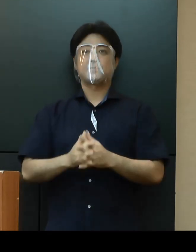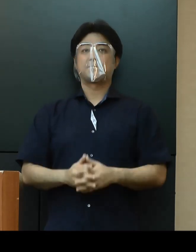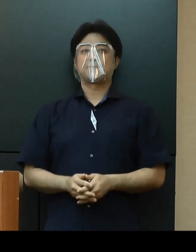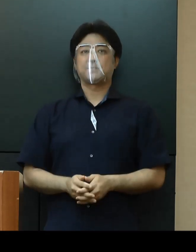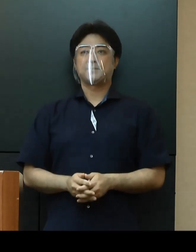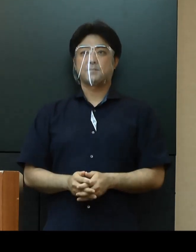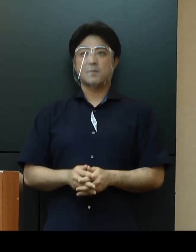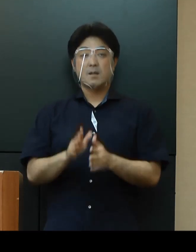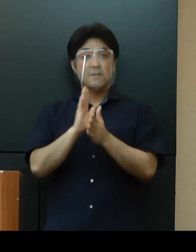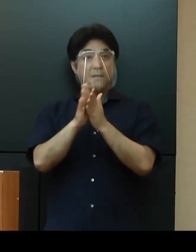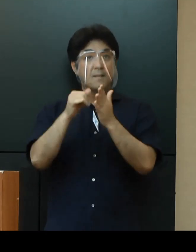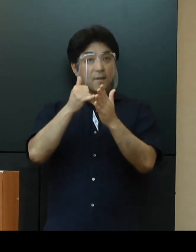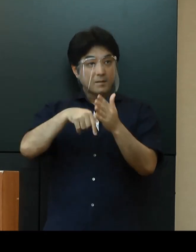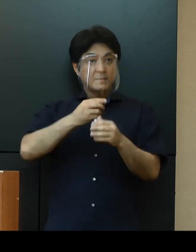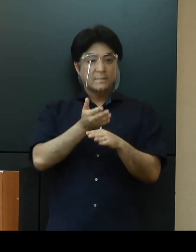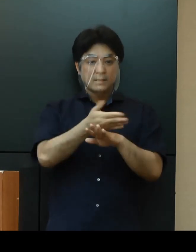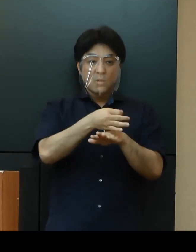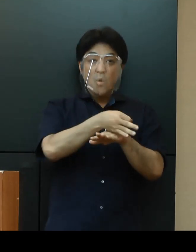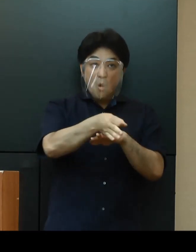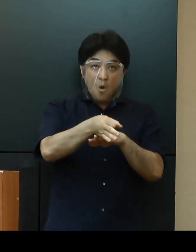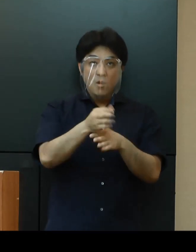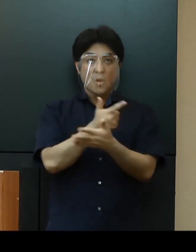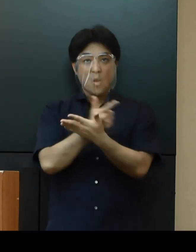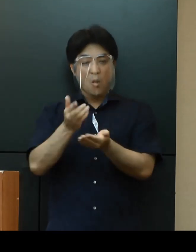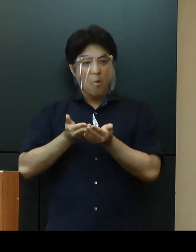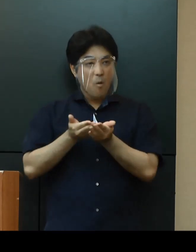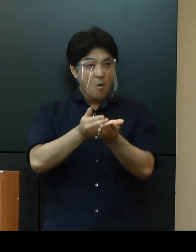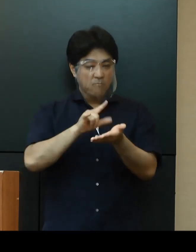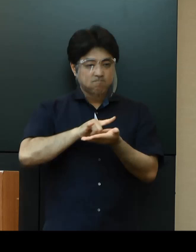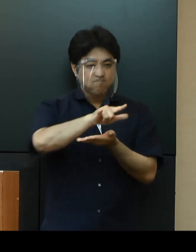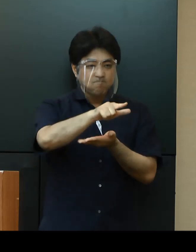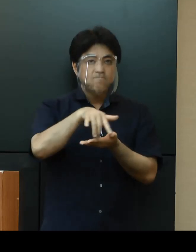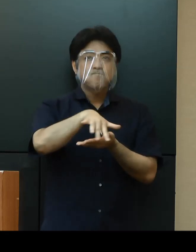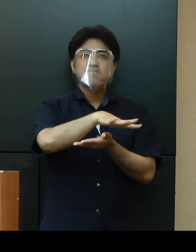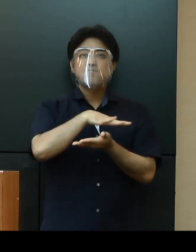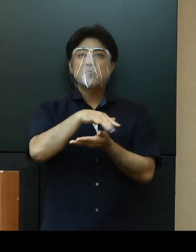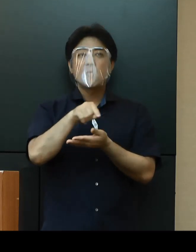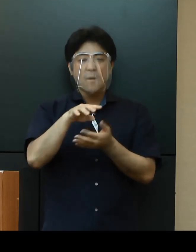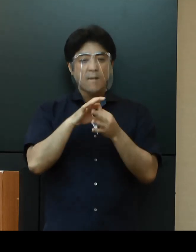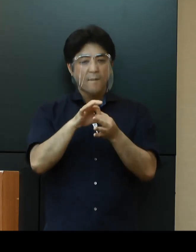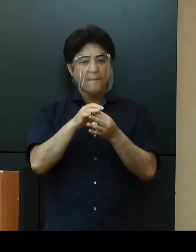「県内離島への渡航自粛」に関しては、関係市町村の意向を踏まえ検討してまいりたいと思います